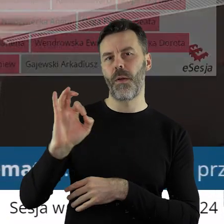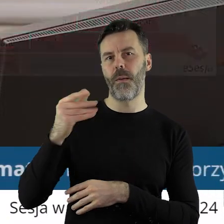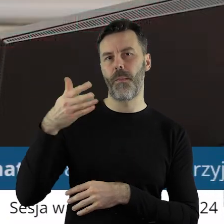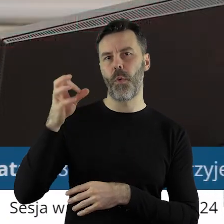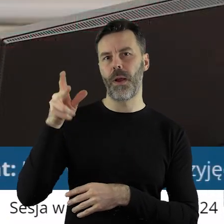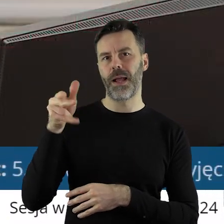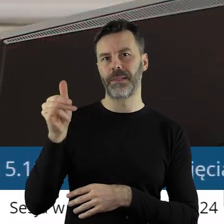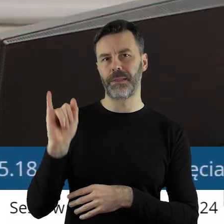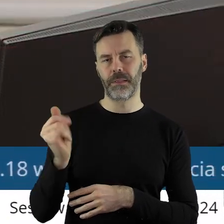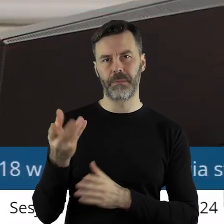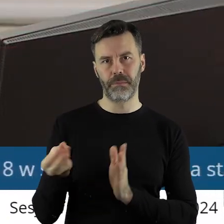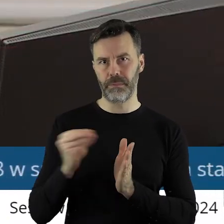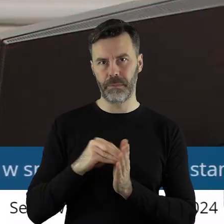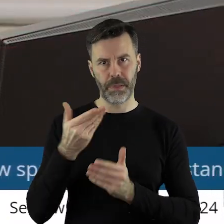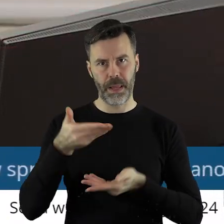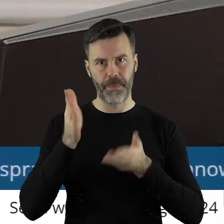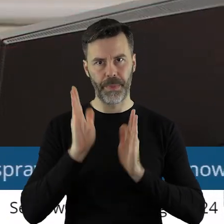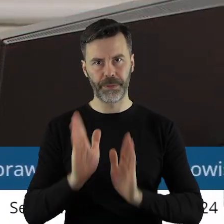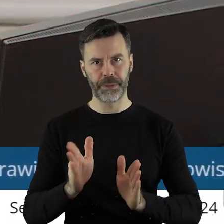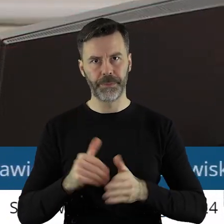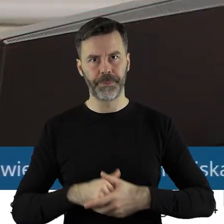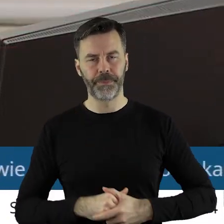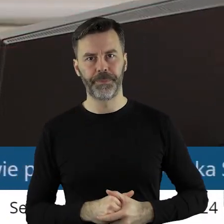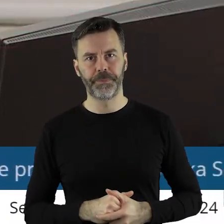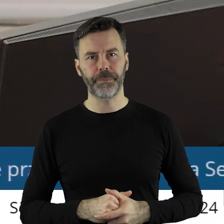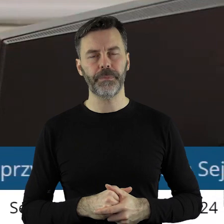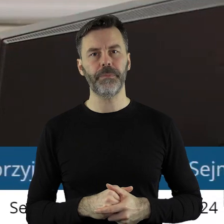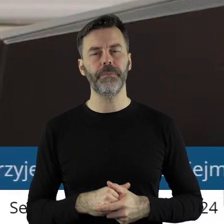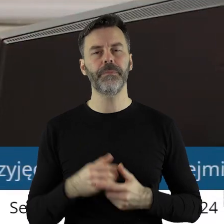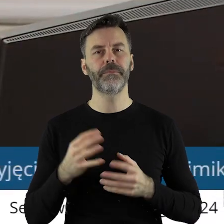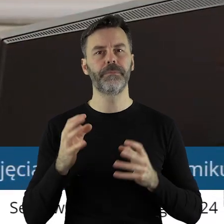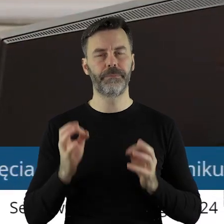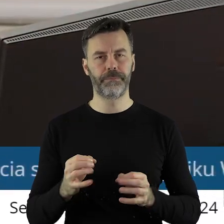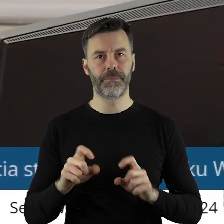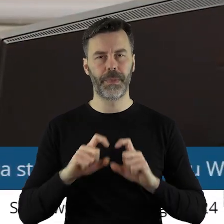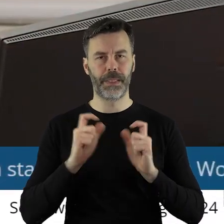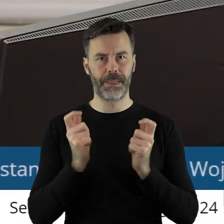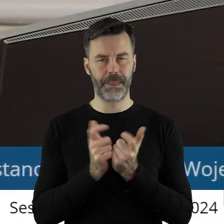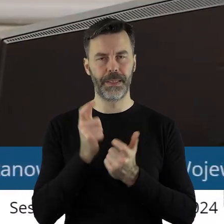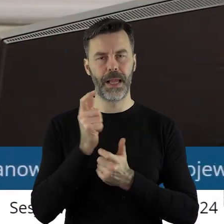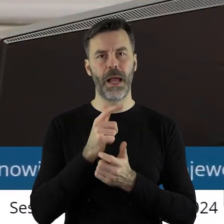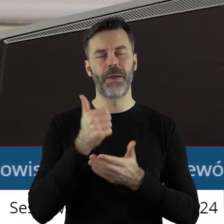pana radnego Marcina Bugajskiego nie wyszła. Głosujemy zatem stanowisko Sejmiku